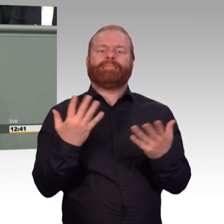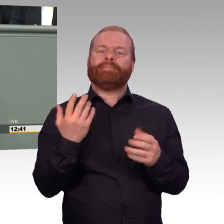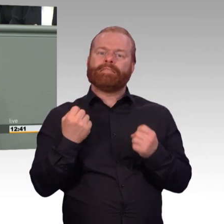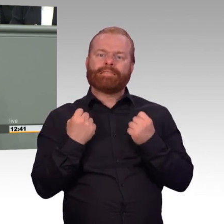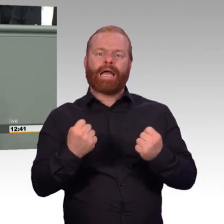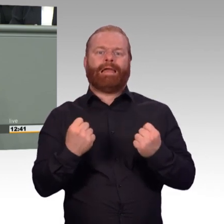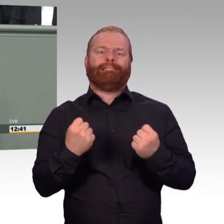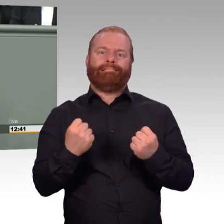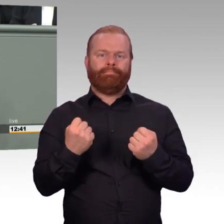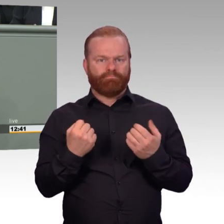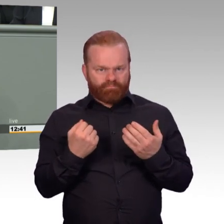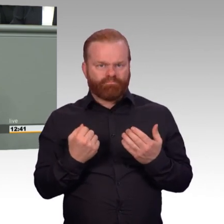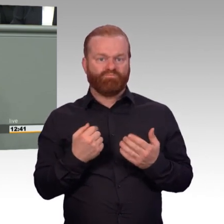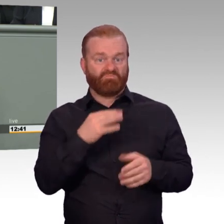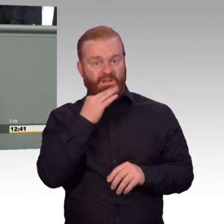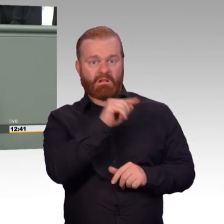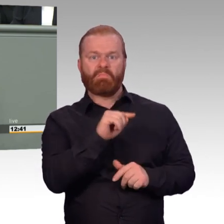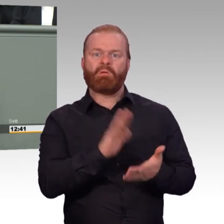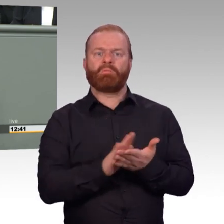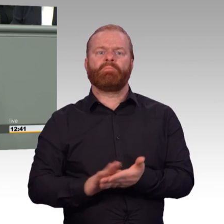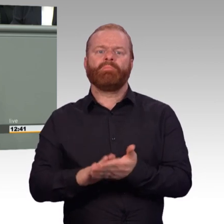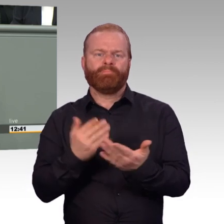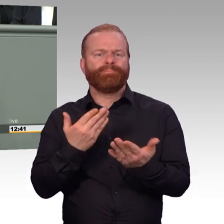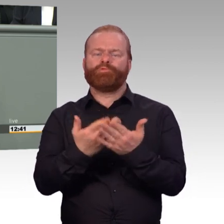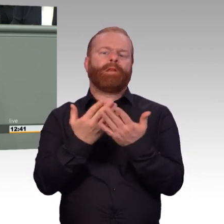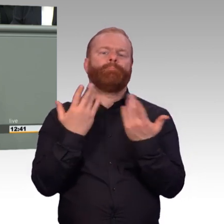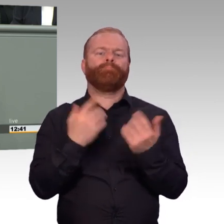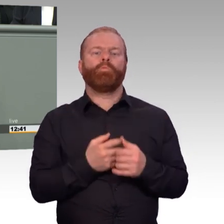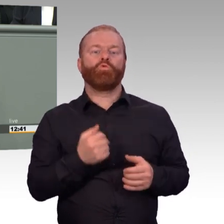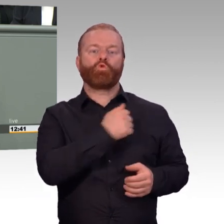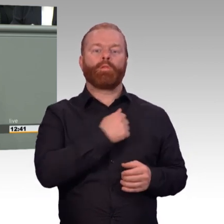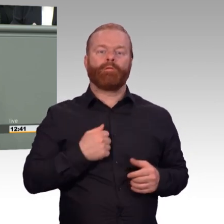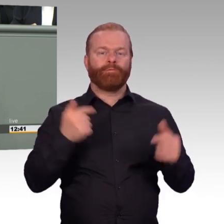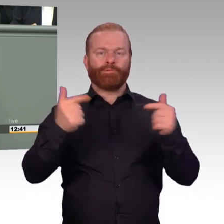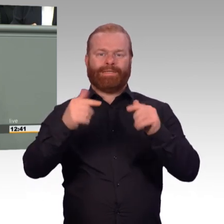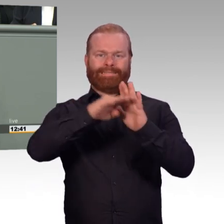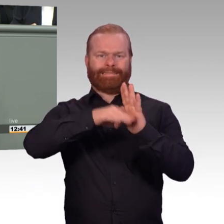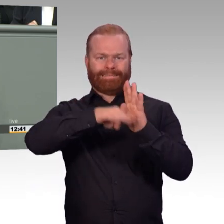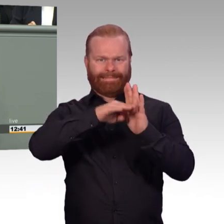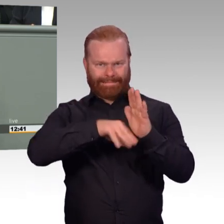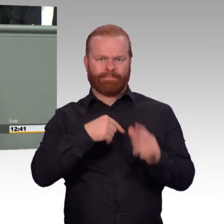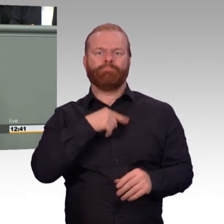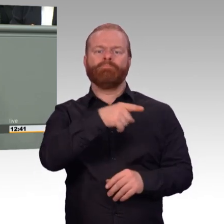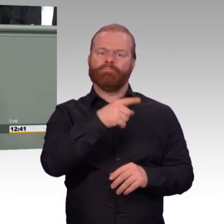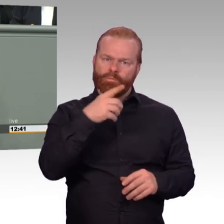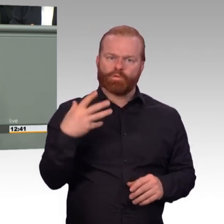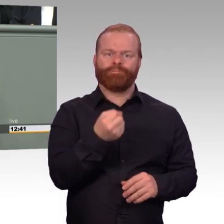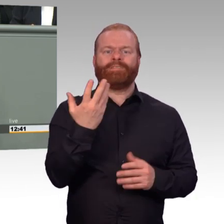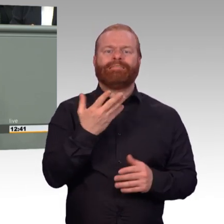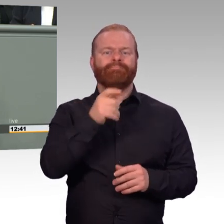die Frage der Arbeitszeit. Aber die mache ich auch noch. Aber es gibt noch einen Punkt, nämlich dass laut Entwurf der psychologische Dienst